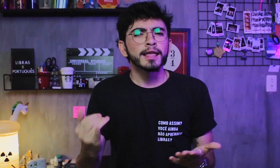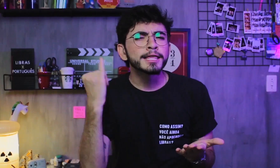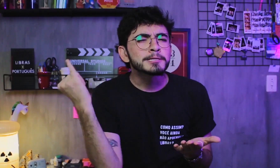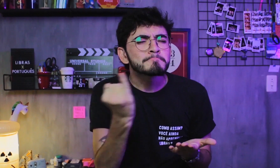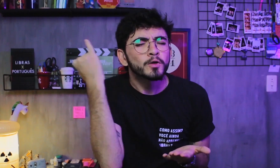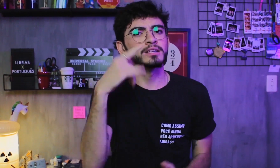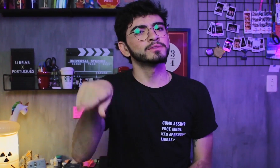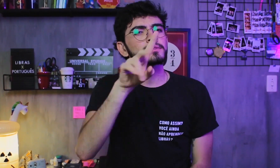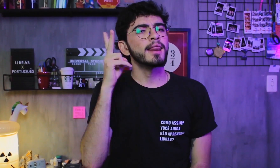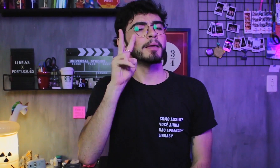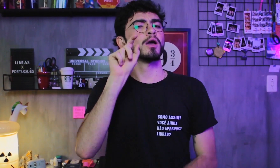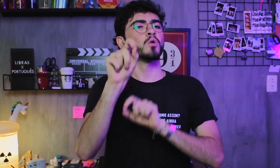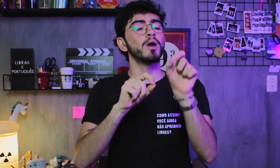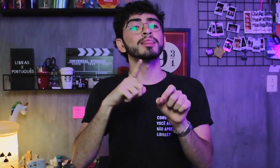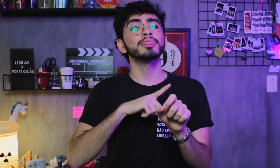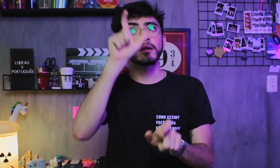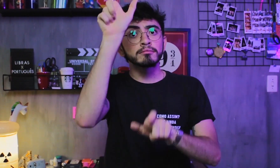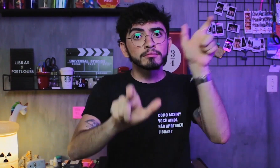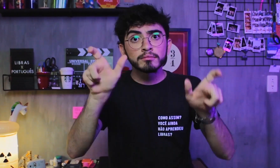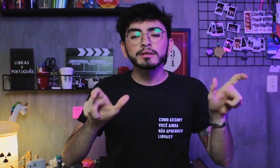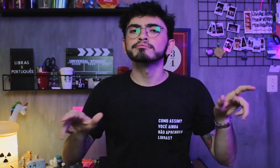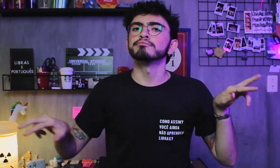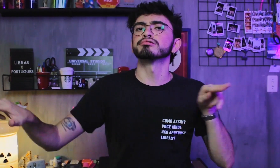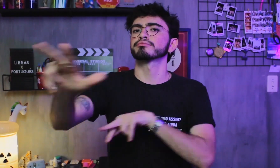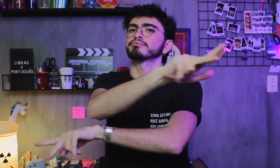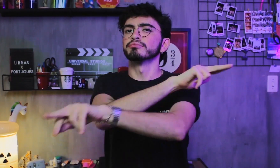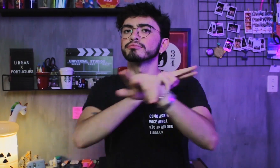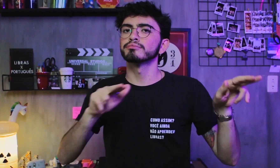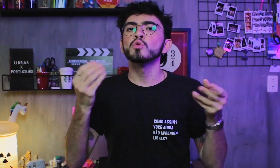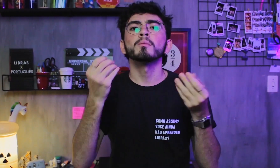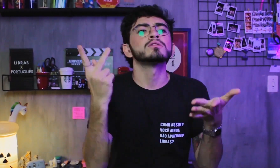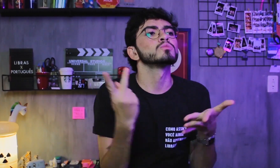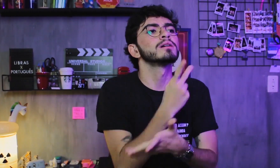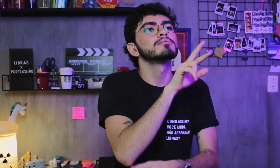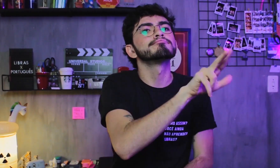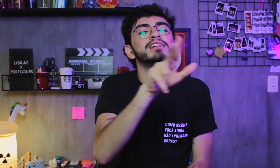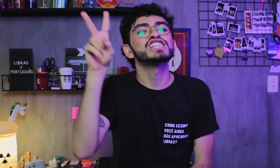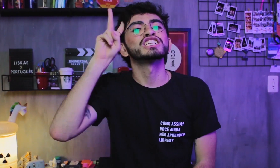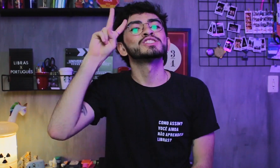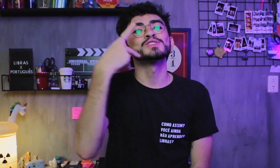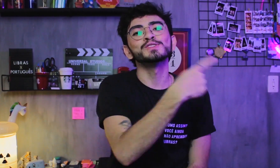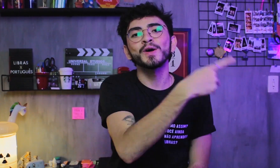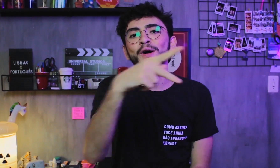É importante lembrar que as pessoas têm trajetórias de vida diferentes,